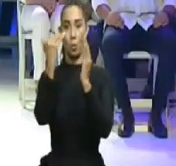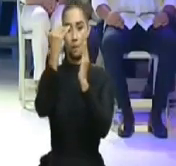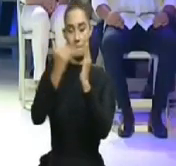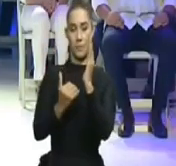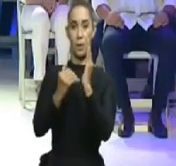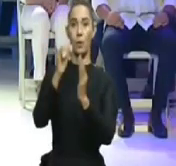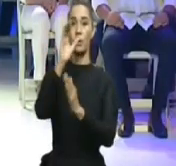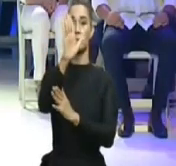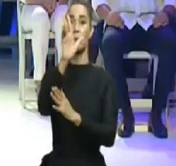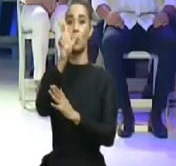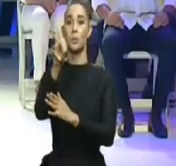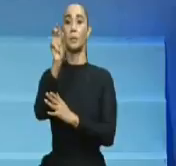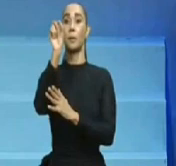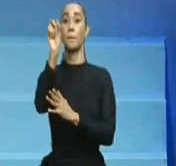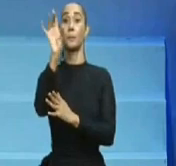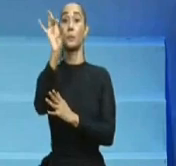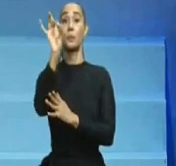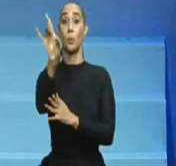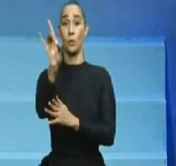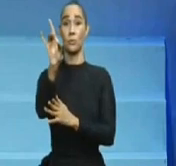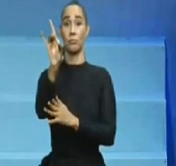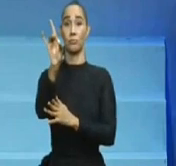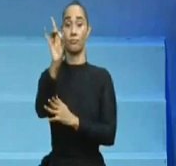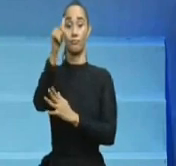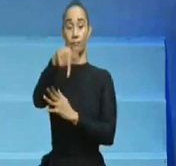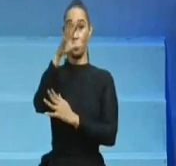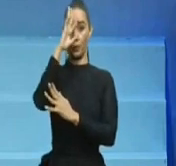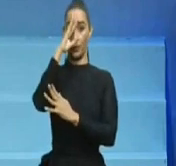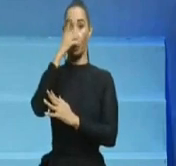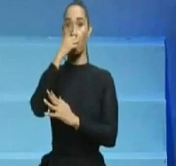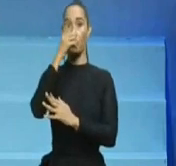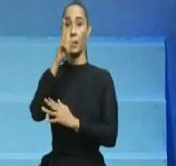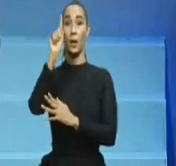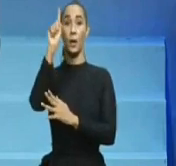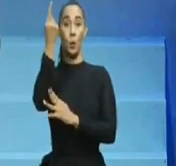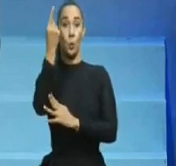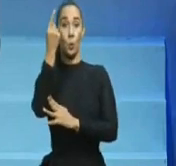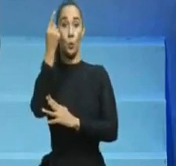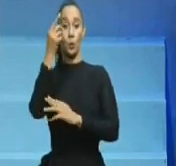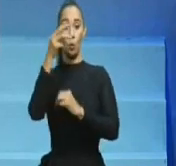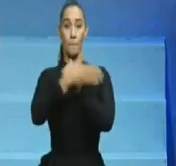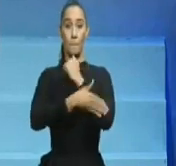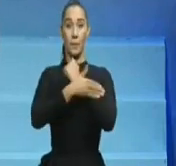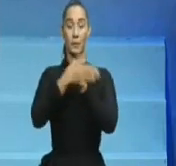al año siguiente, es decir, el 16 de agosto del 2020, cuando ni siquiera había vacunas